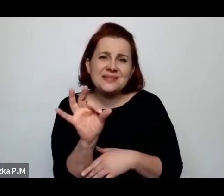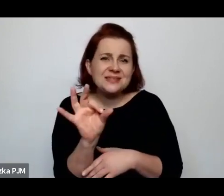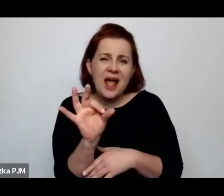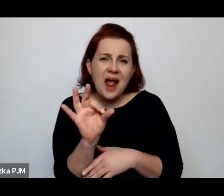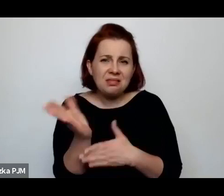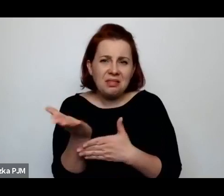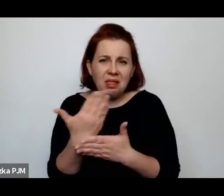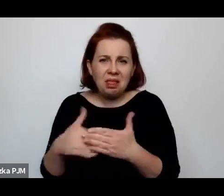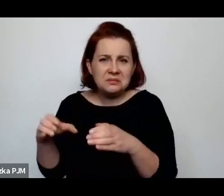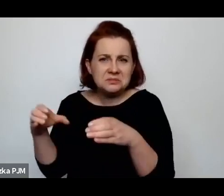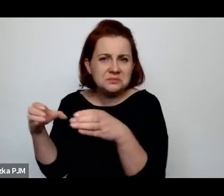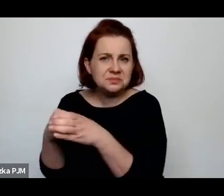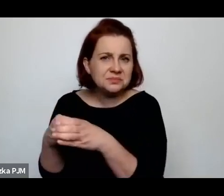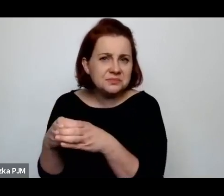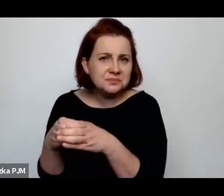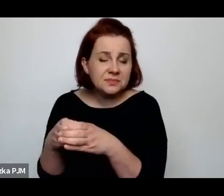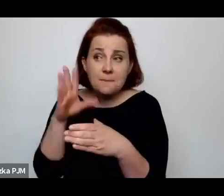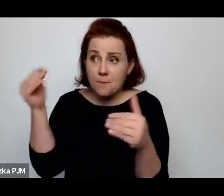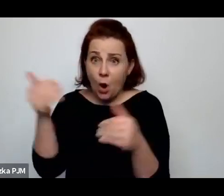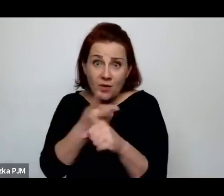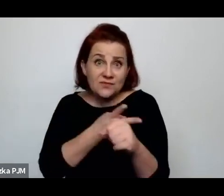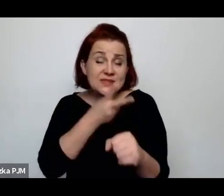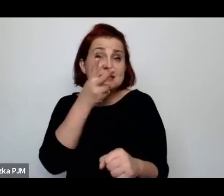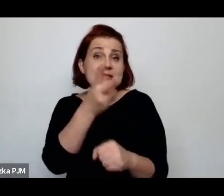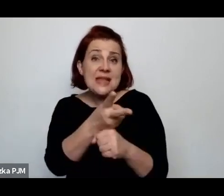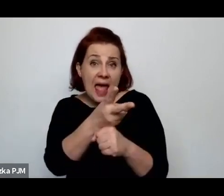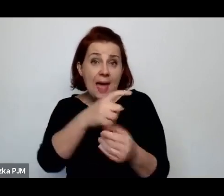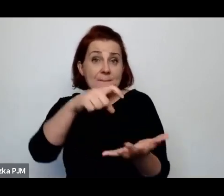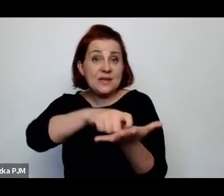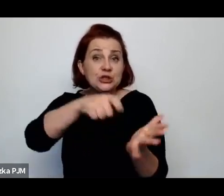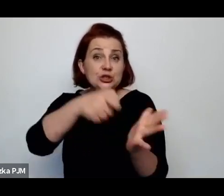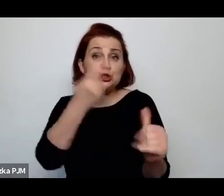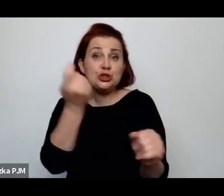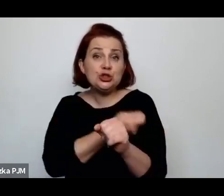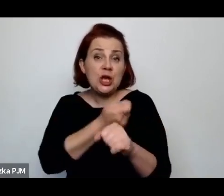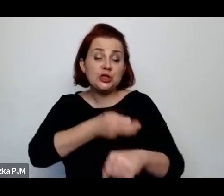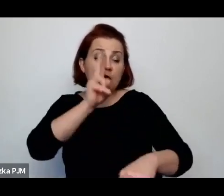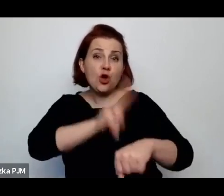Oni mieli wstęp do rzeźni o określonych godzinach, tez byli represjonowani.